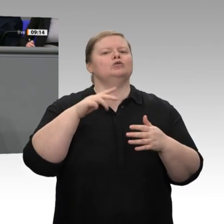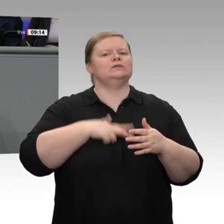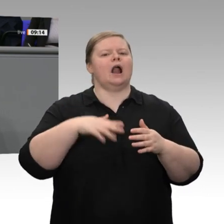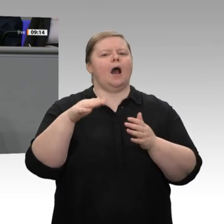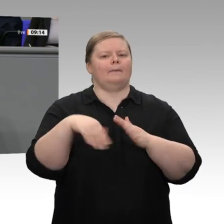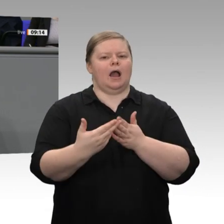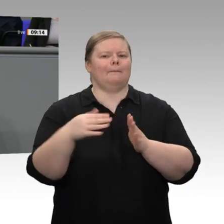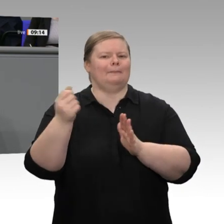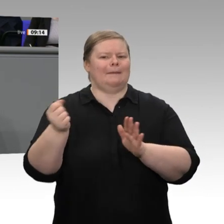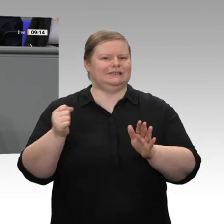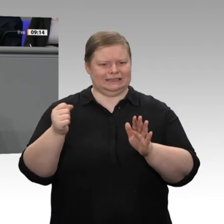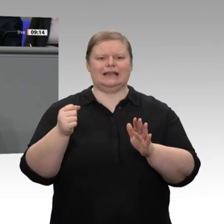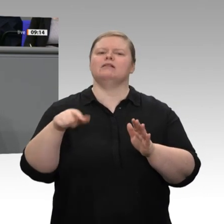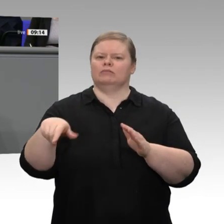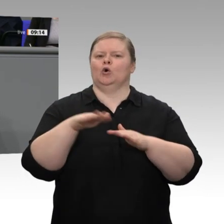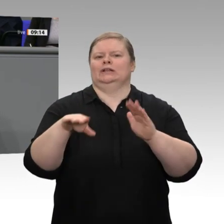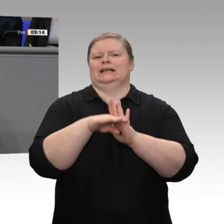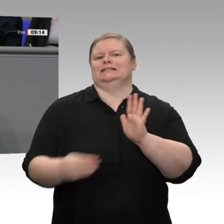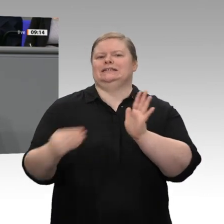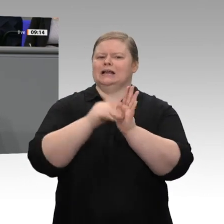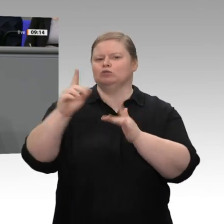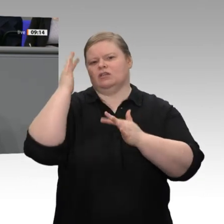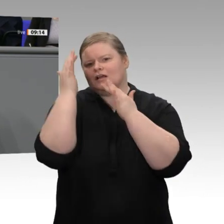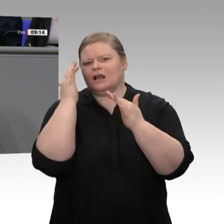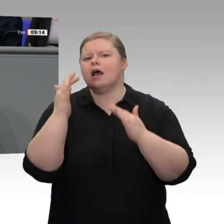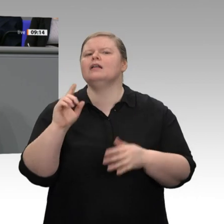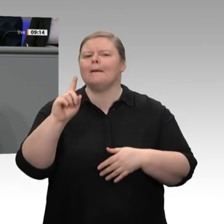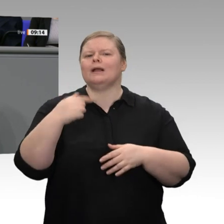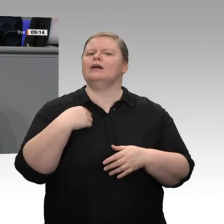ermutigt. Ich habe das Thema Energie, die Bezahlbarkeit von